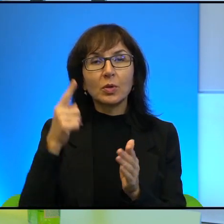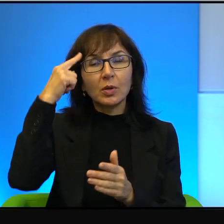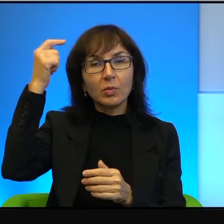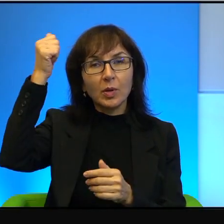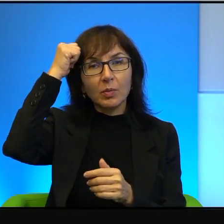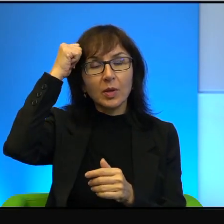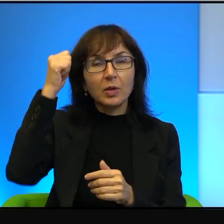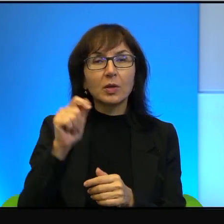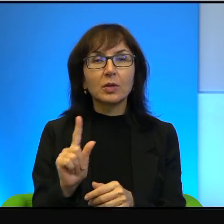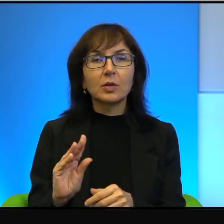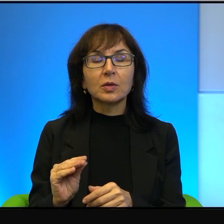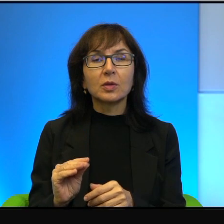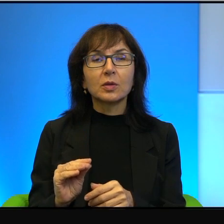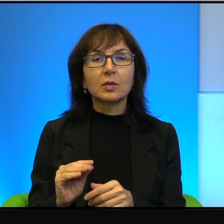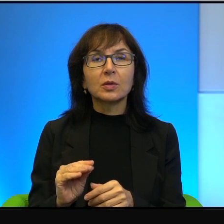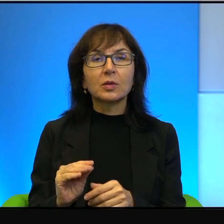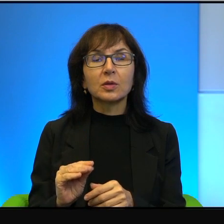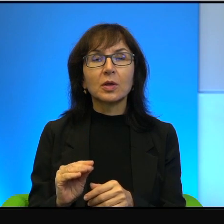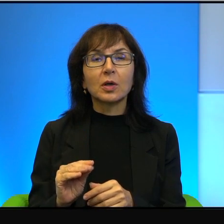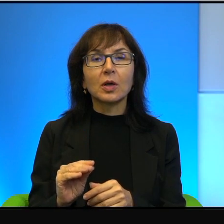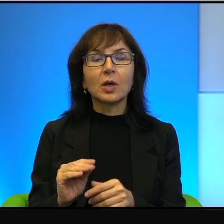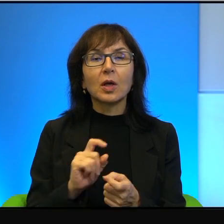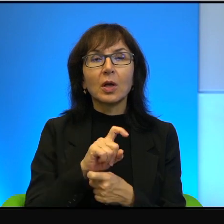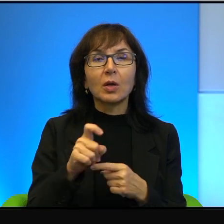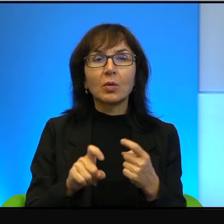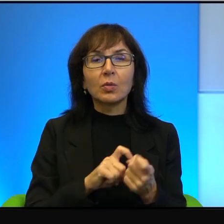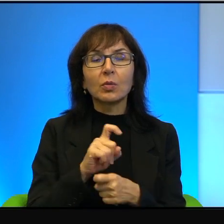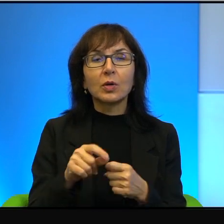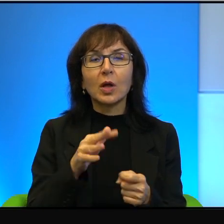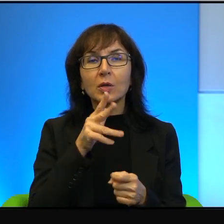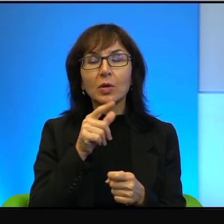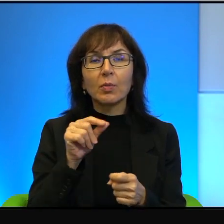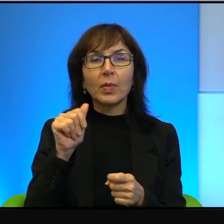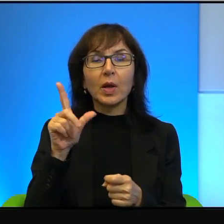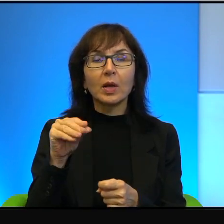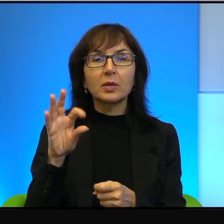że ten spór izraelsko-palestyński, ten konflikt, który dość często